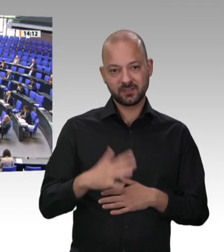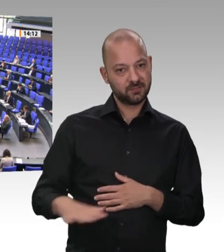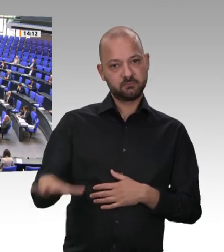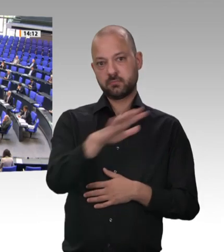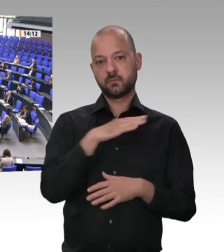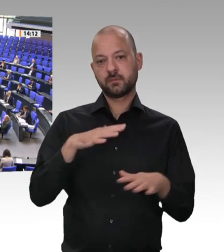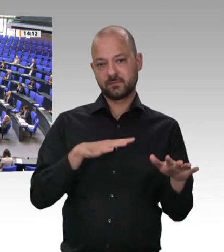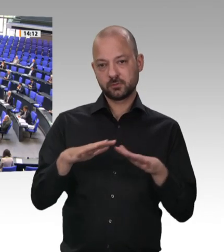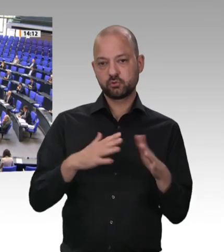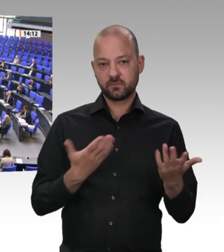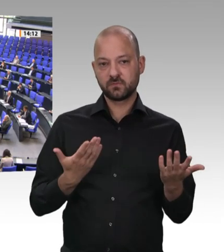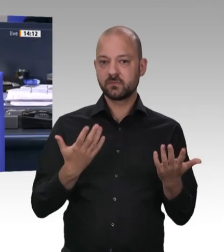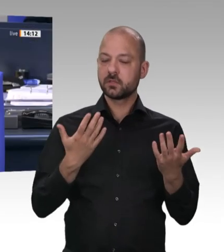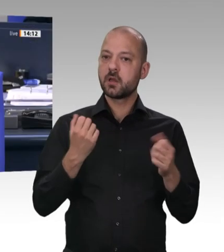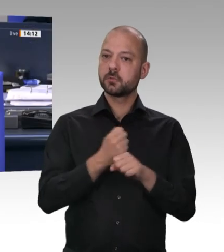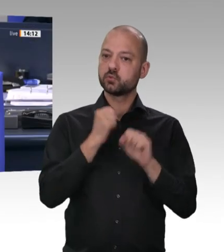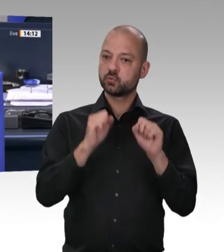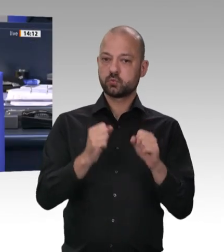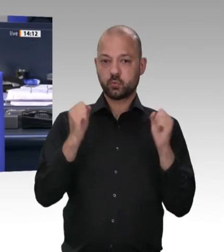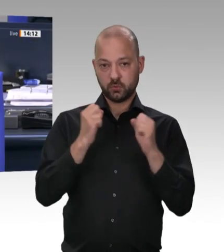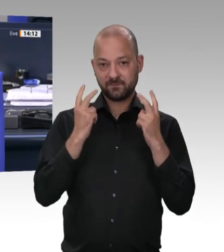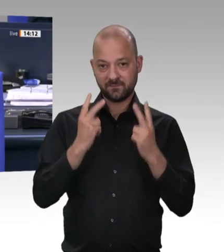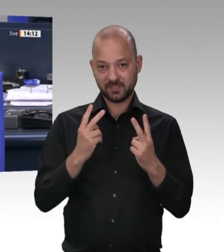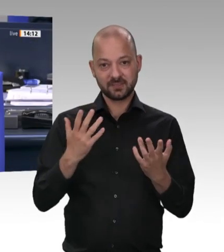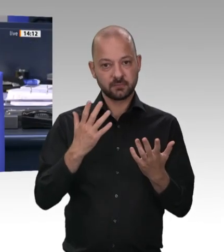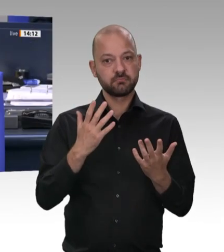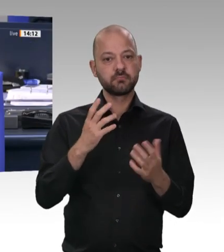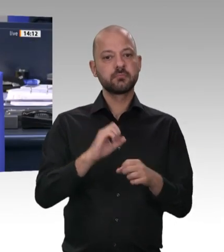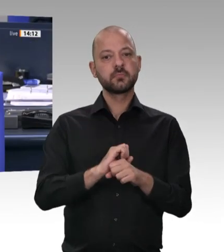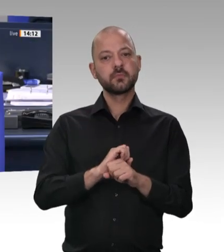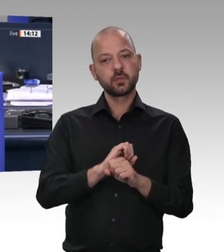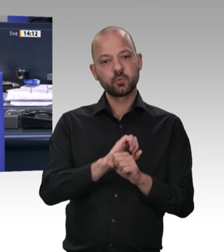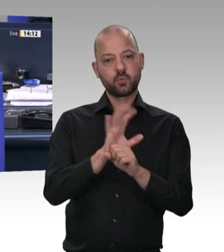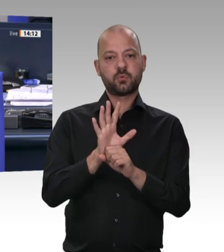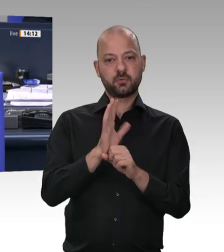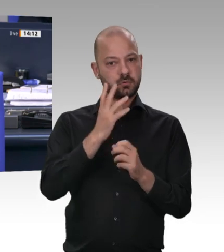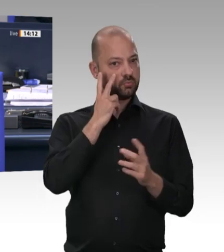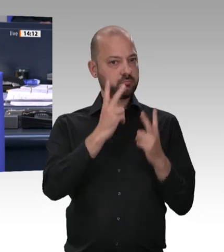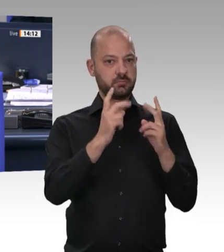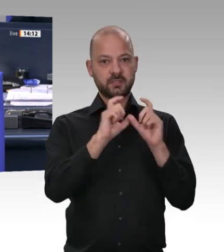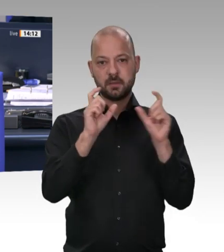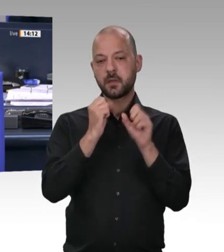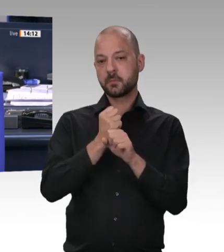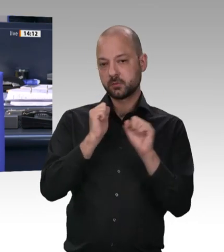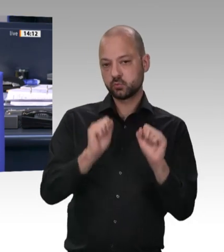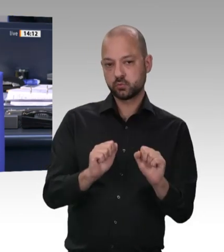die digitale Arbeitszeiterfassung – – Herr Heil, ich frage jetzt ein letztes Mal, weil es inzwischen schon zweimal das Begehren gibt, Ihnen eine Frage zu stellen oder eine